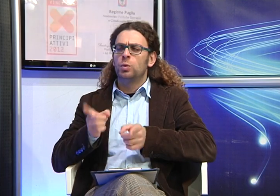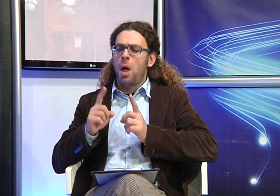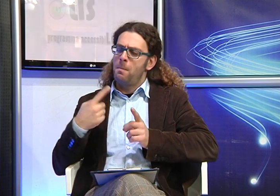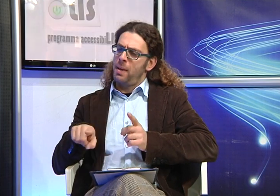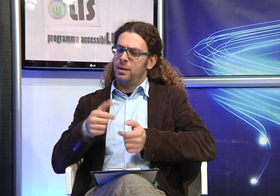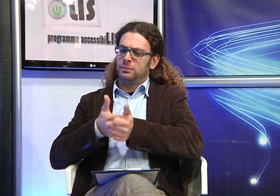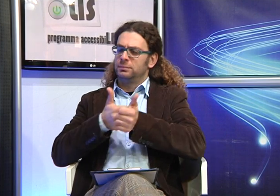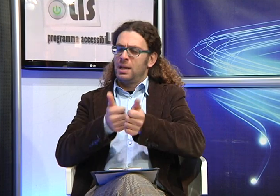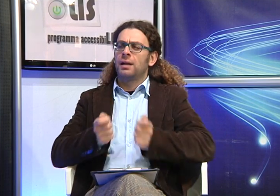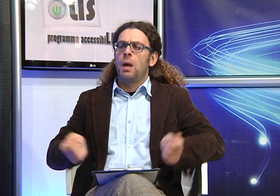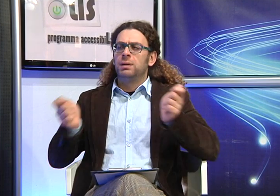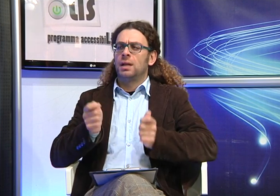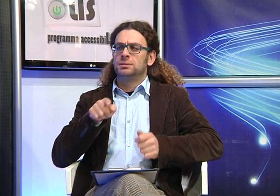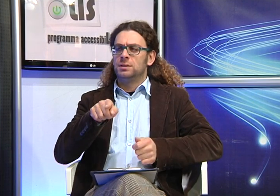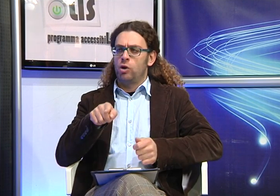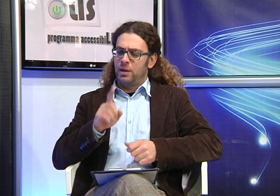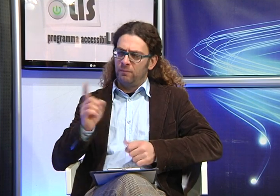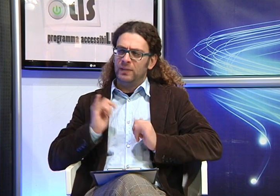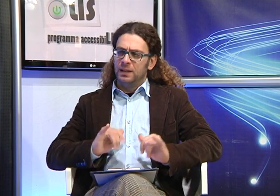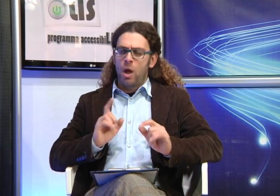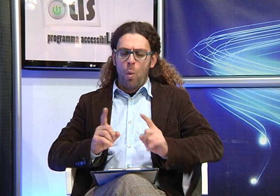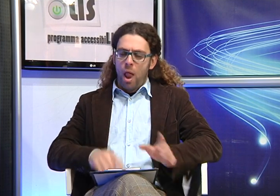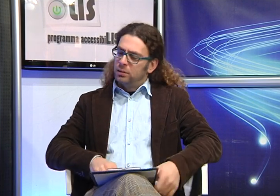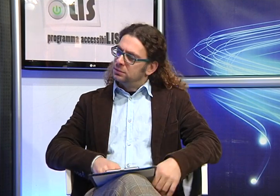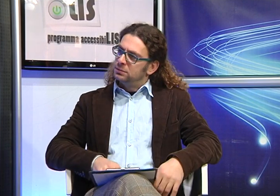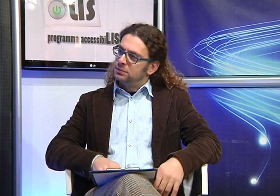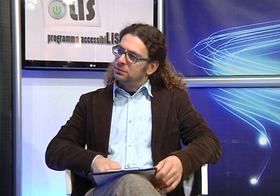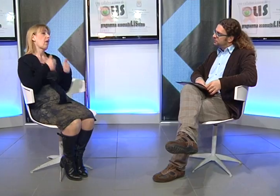cosa ti hanno suggerito di fare i medici rispetto al percorso riabilitativo da adottare per sua figlia?